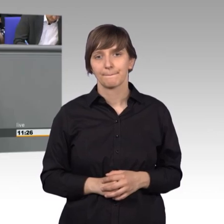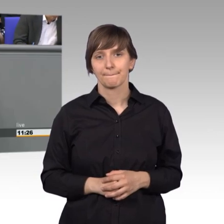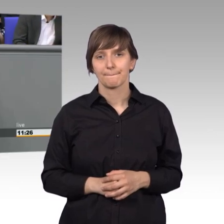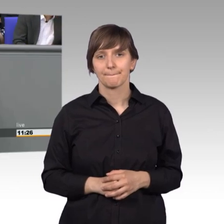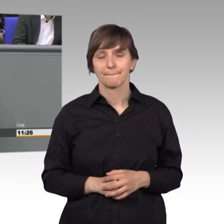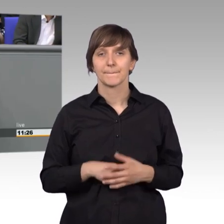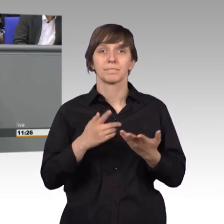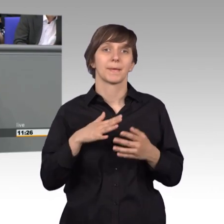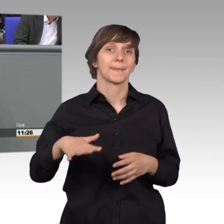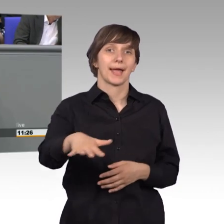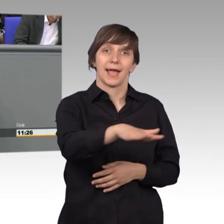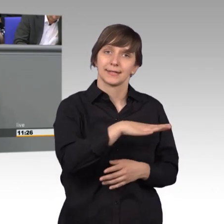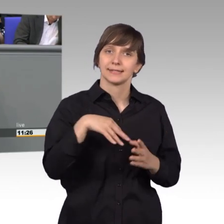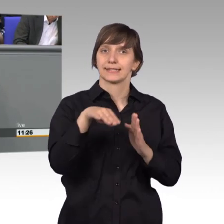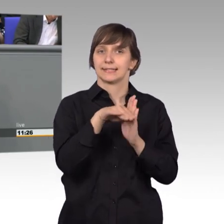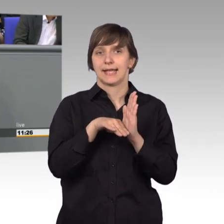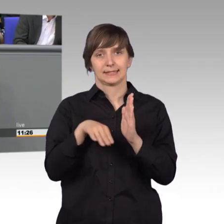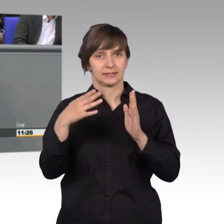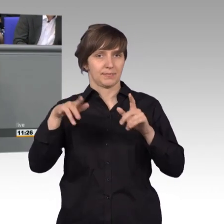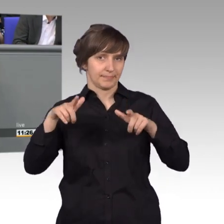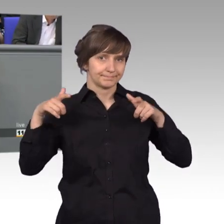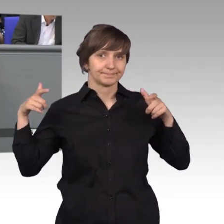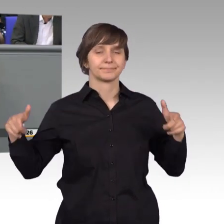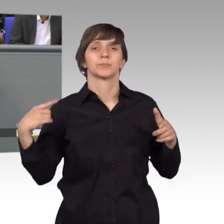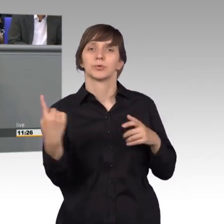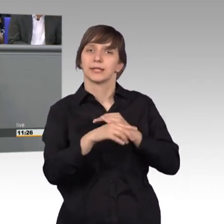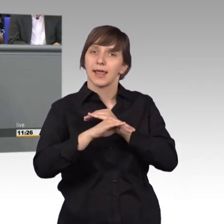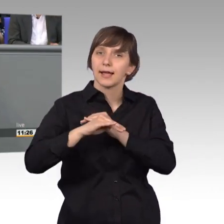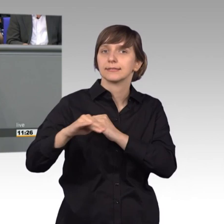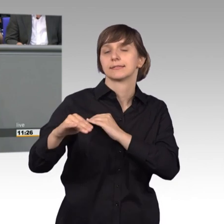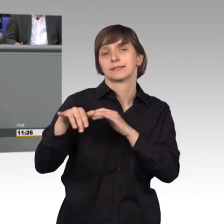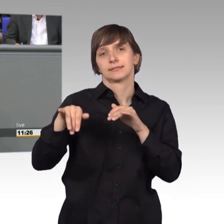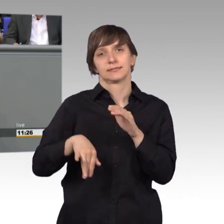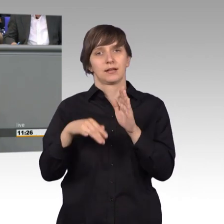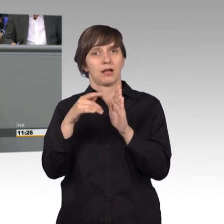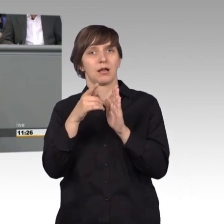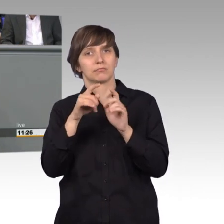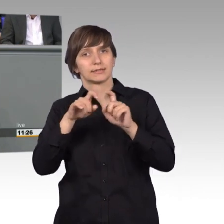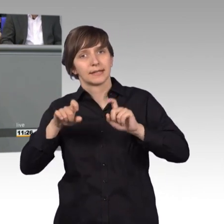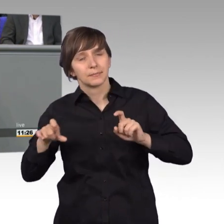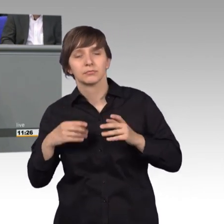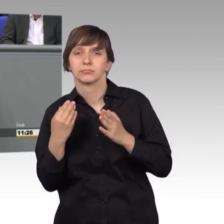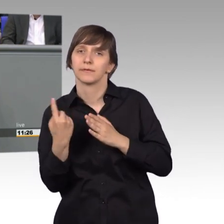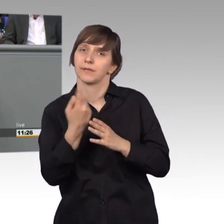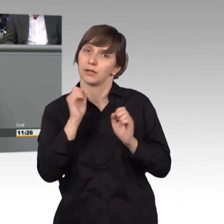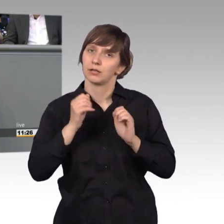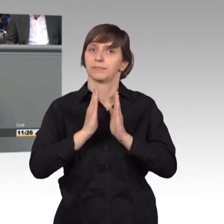Im Bereich der größeren Gesetzgebung und der Anliegen unseres Landes, konnten wir uns beispiels auch mit einer Petition erfolgreich durchsetzen,